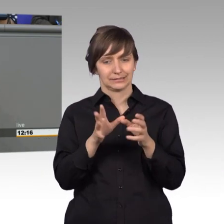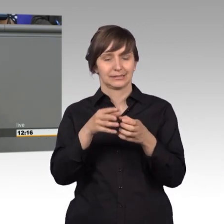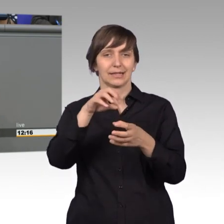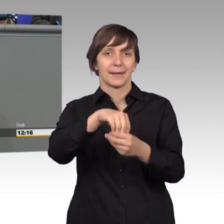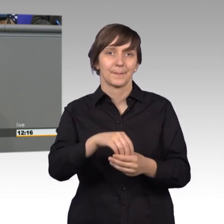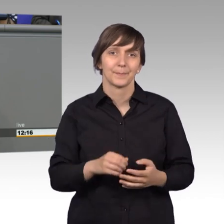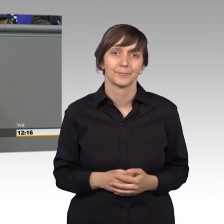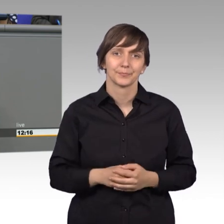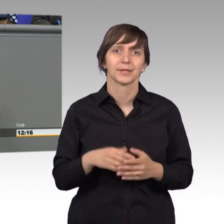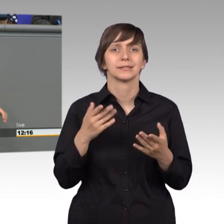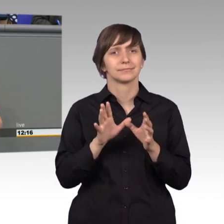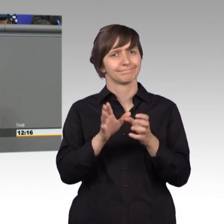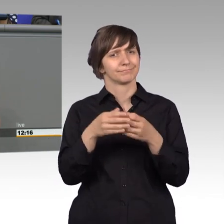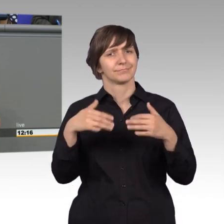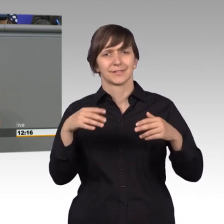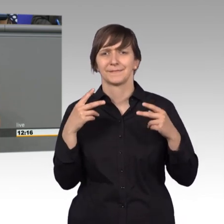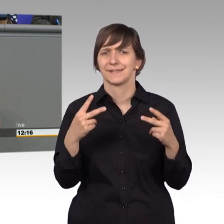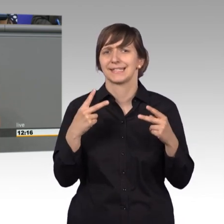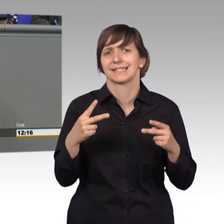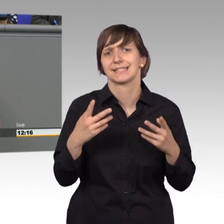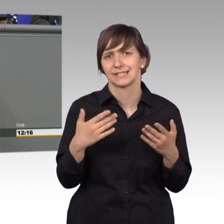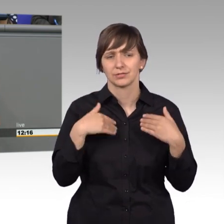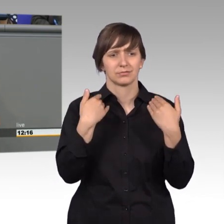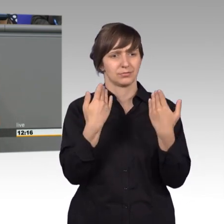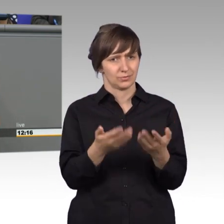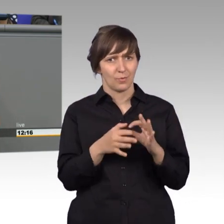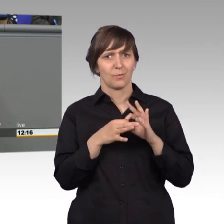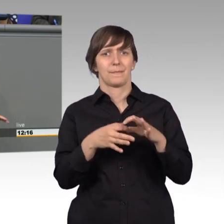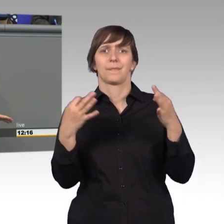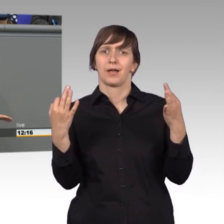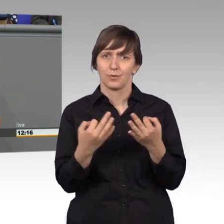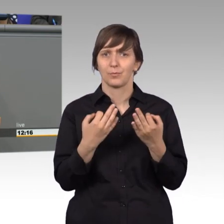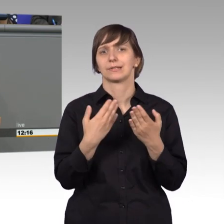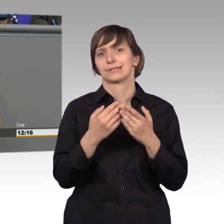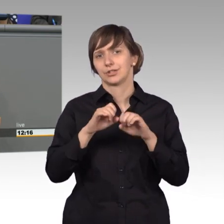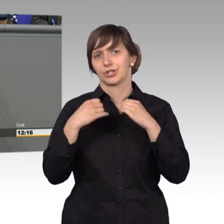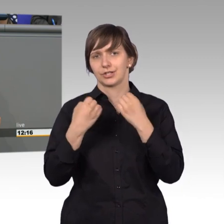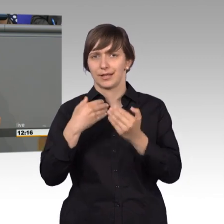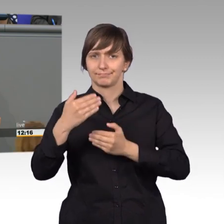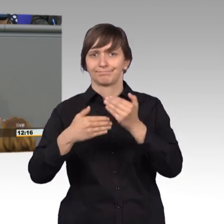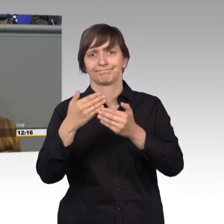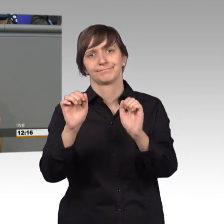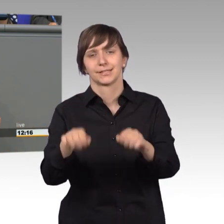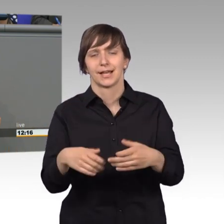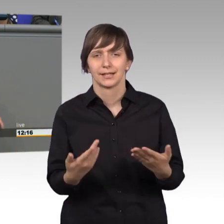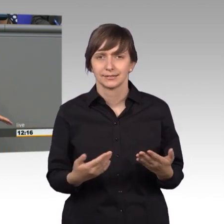ein wichtiges Instrument in einem funktionierenden Staatswesen. Und wa wir eben schon gehört haben, das war natürlich bedauerlich.